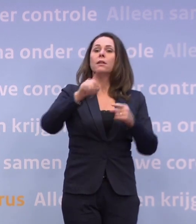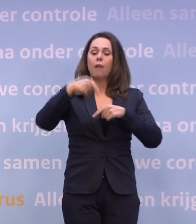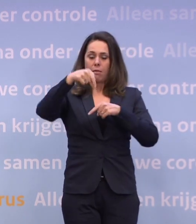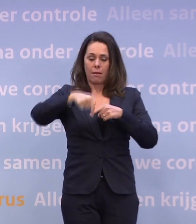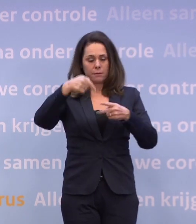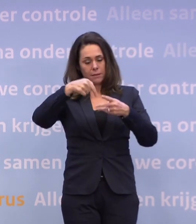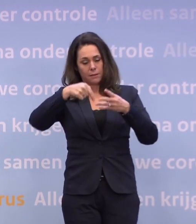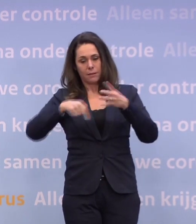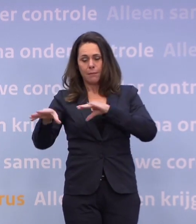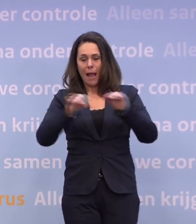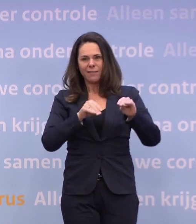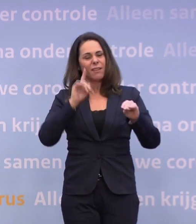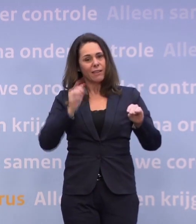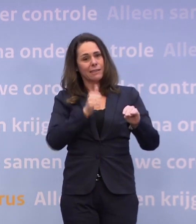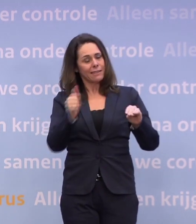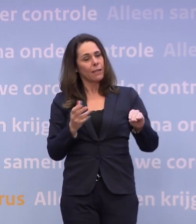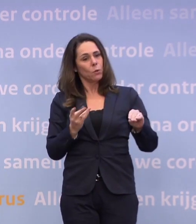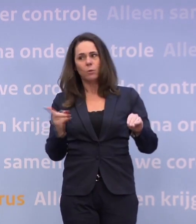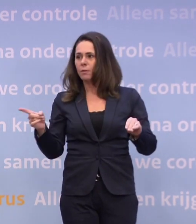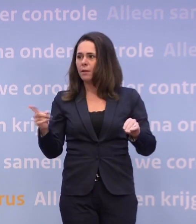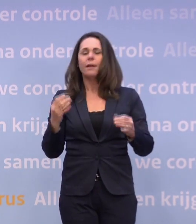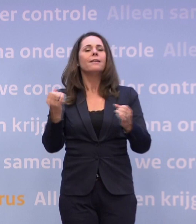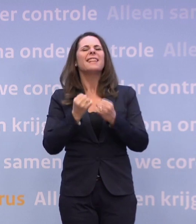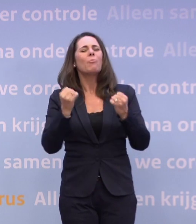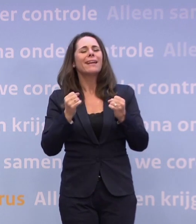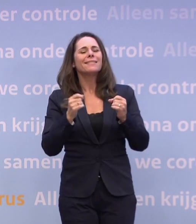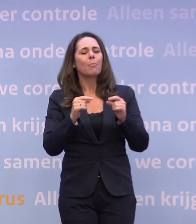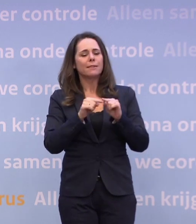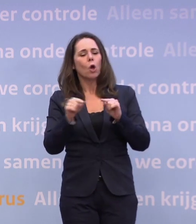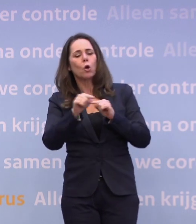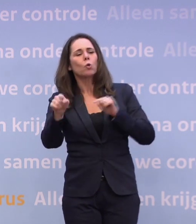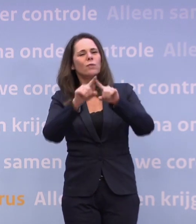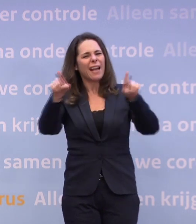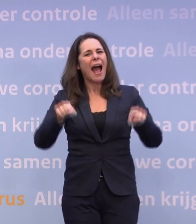Dan weten we tenminste waar we aan toe zijn. We zijn bezig met de routekaart, daar kan Hugo De Jonge iets meer over zeggen.